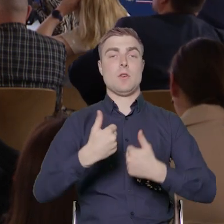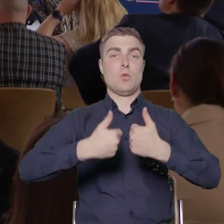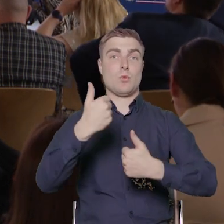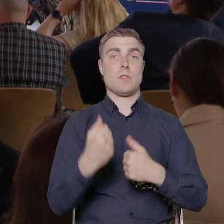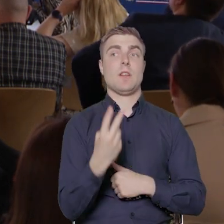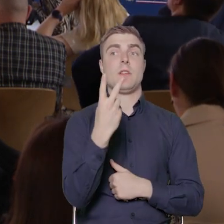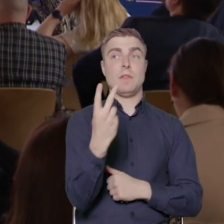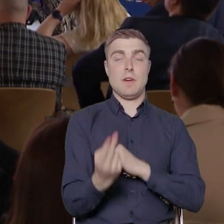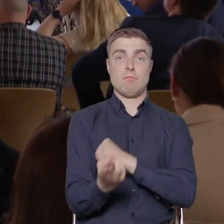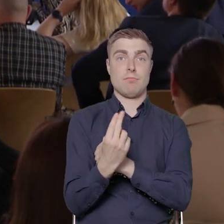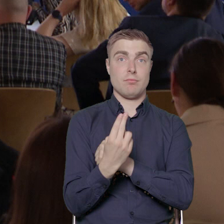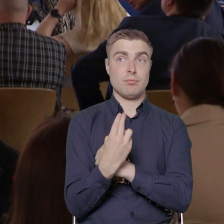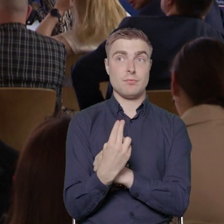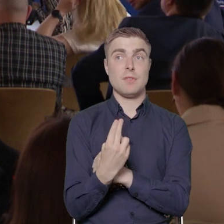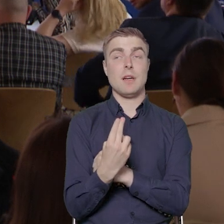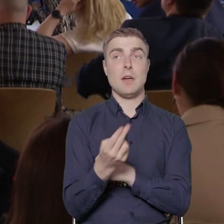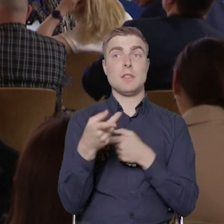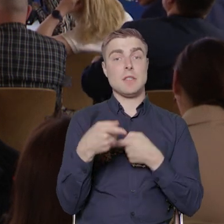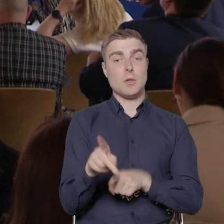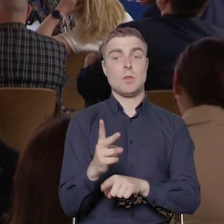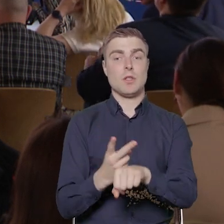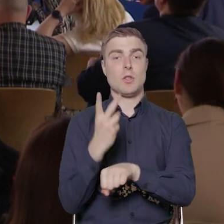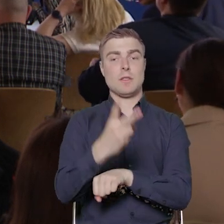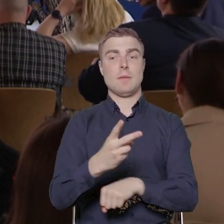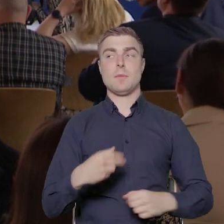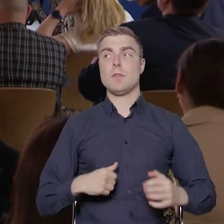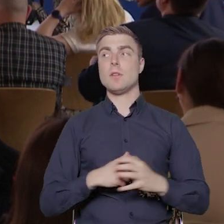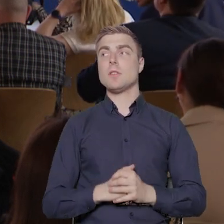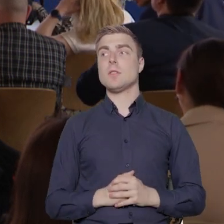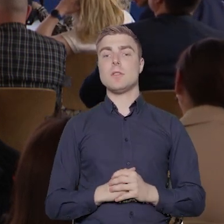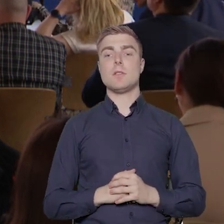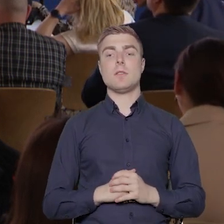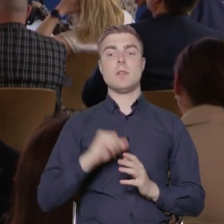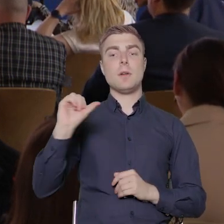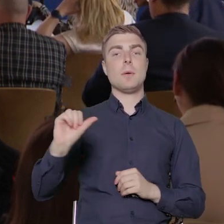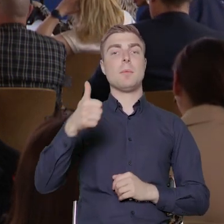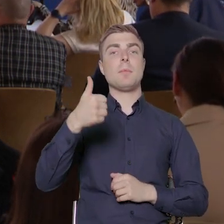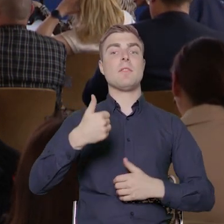które są dedykowane tematowi dostępności. Pierwszy konkurs jest niejako